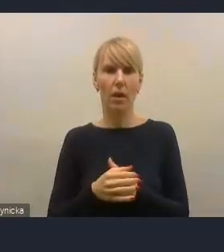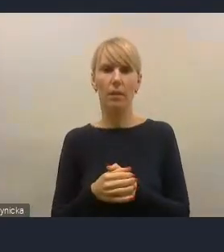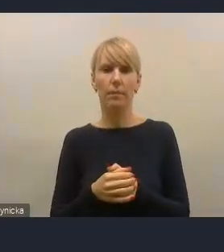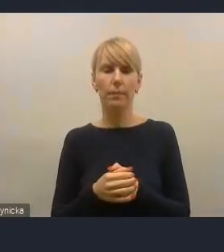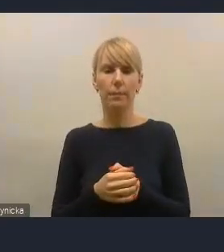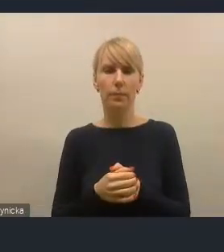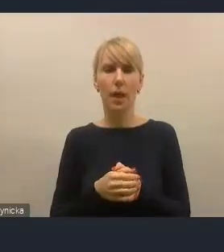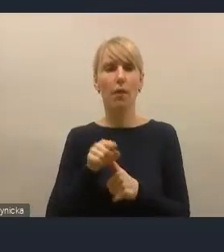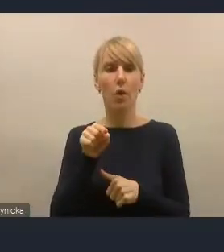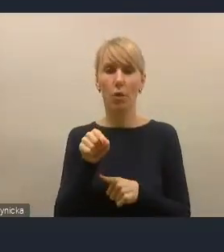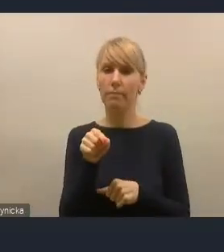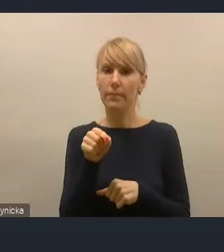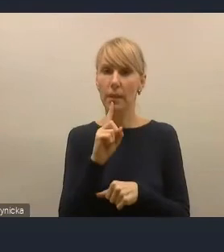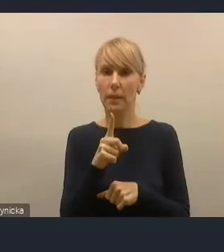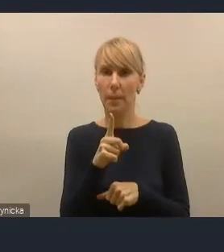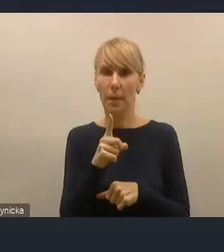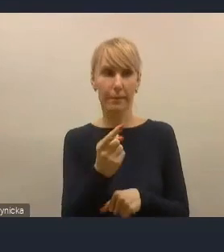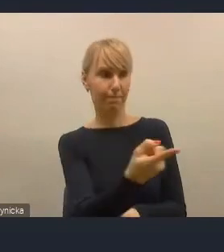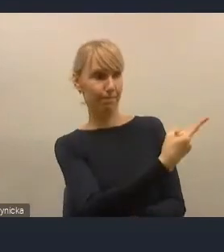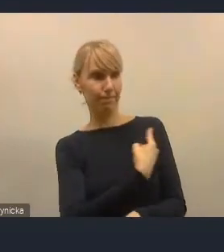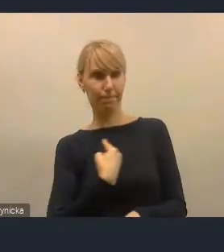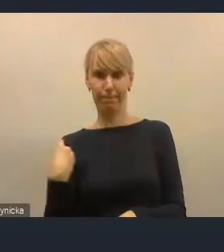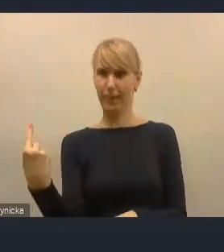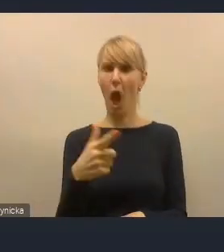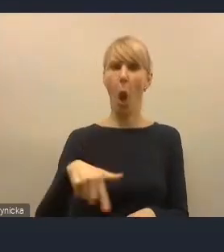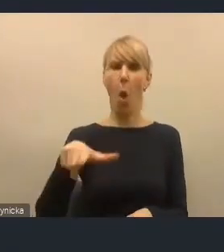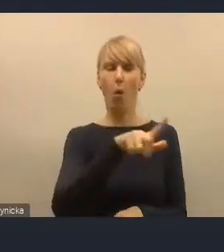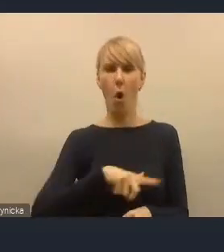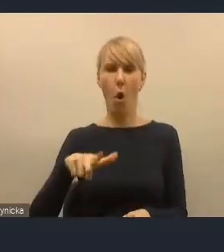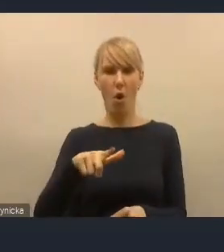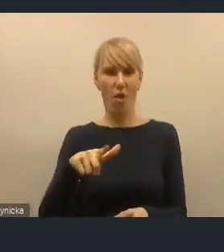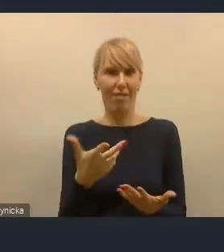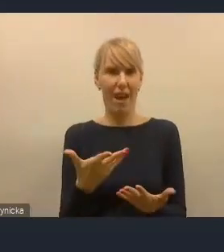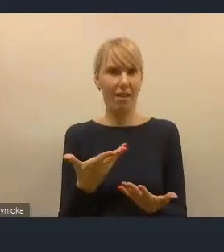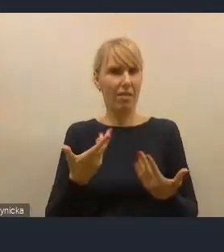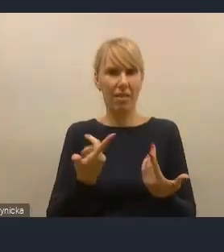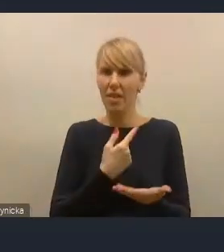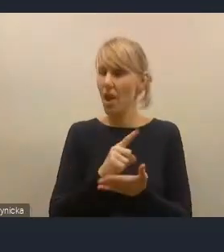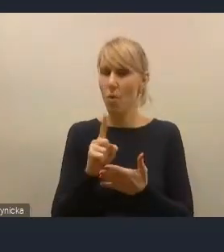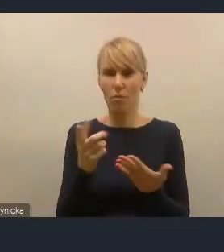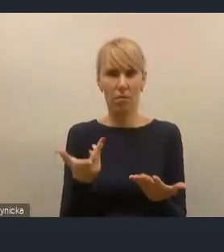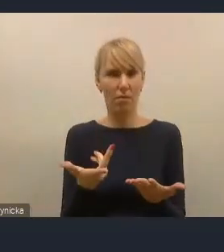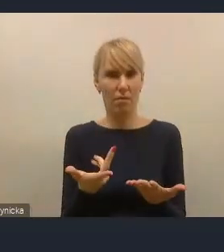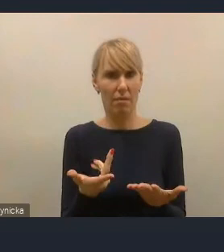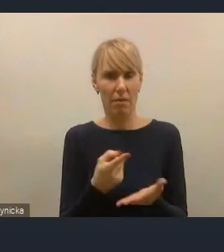tylko to jest nasza lokalna nieumiejętność zaproszenia naszych mieszkańców,